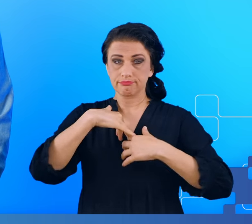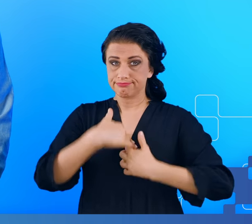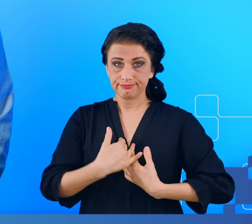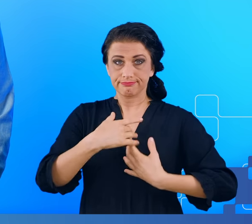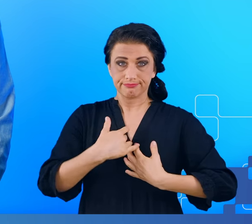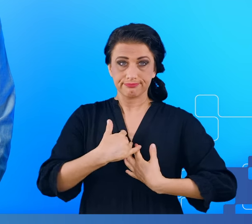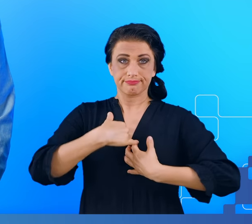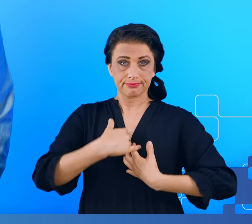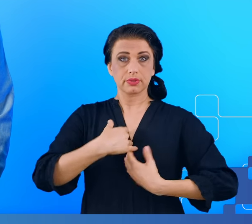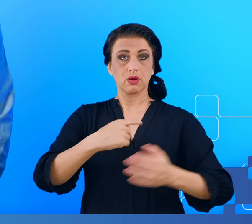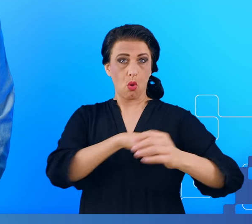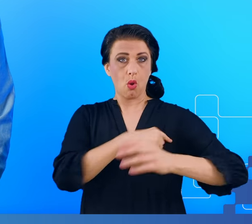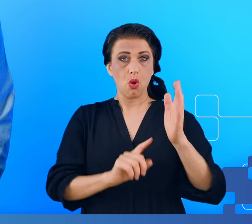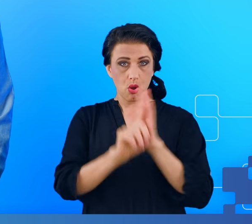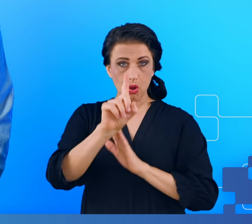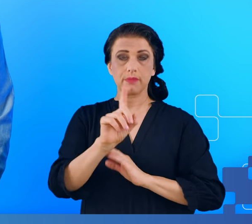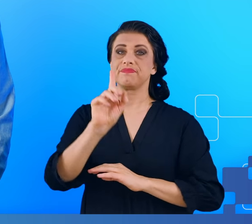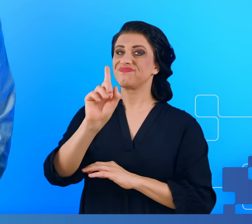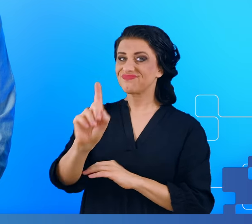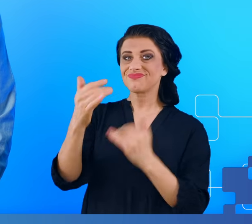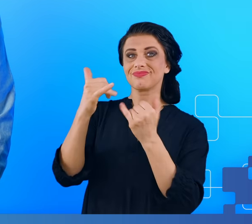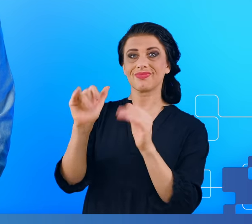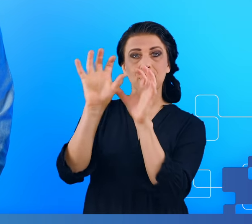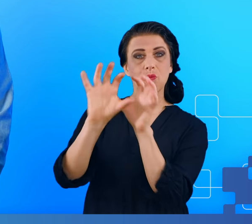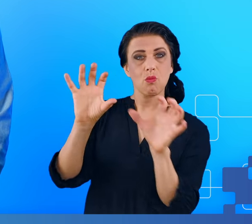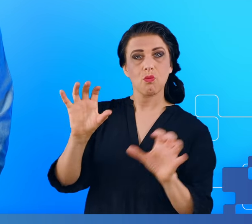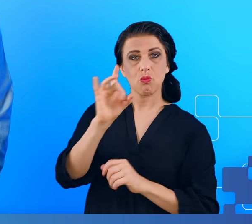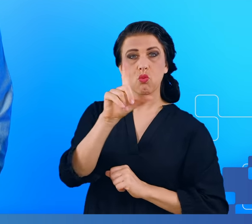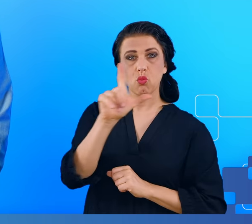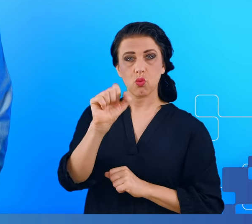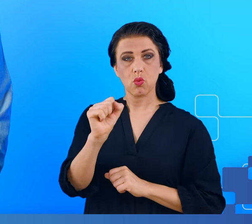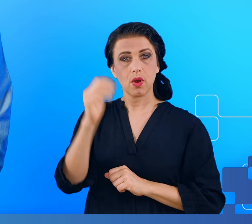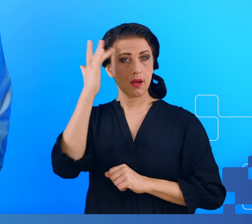Natomiast mgła mózgowa ma bardzo podobne objawy do tego zespołu